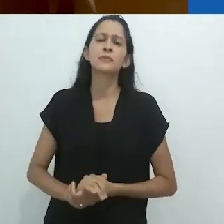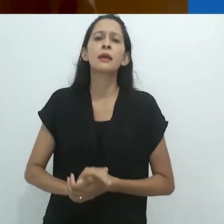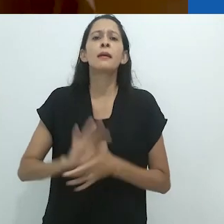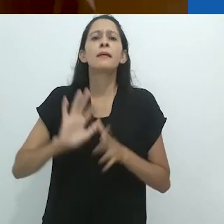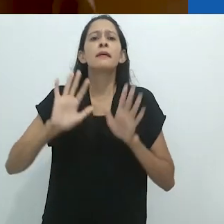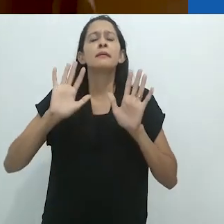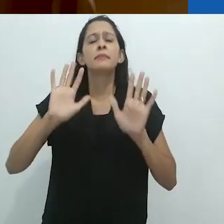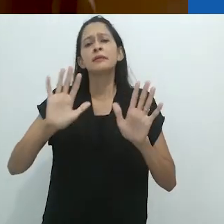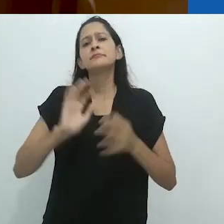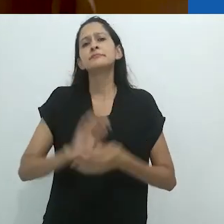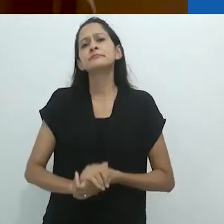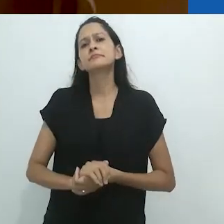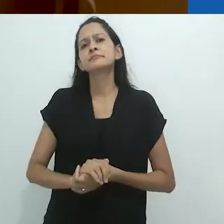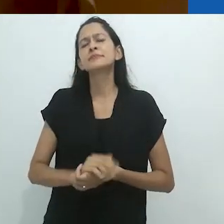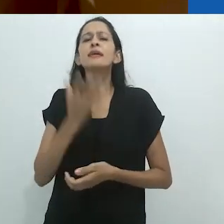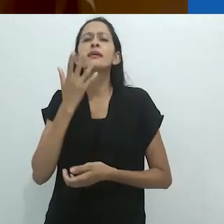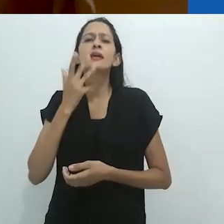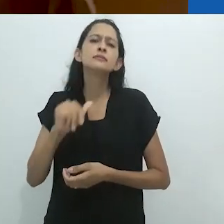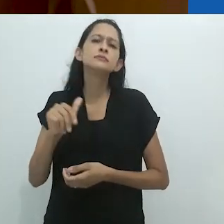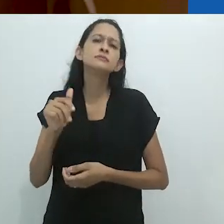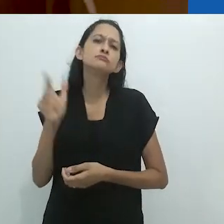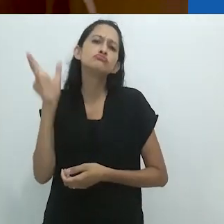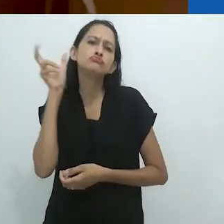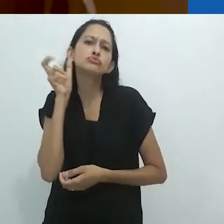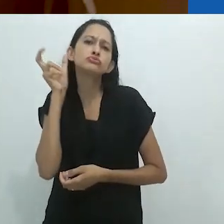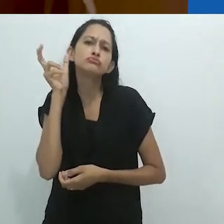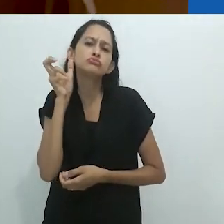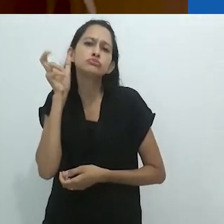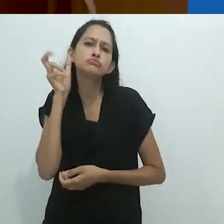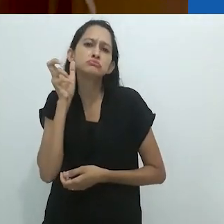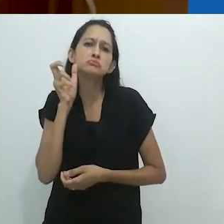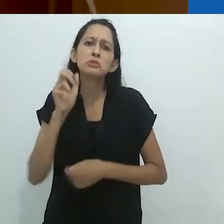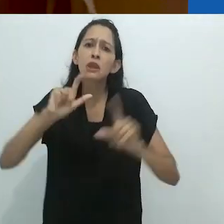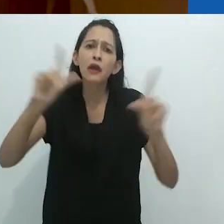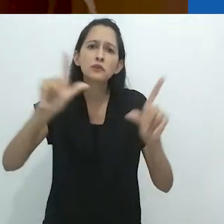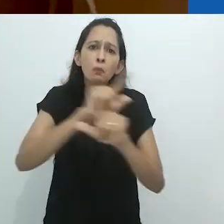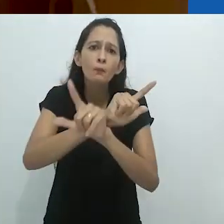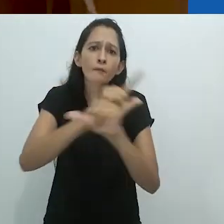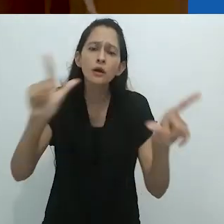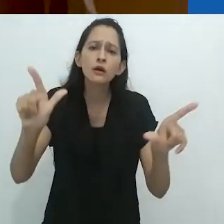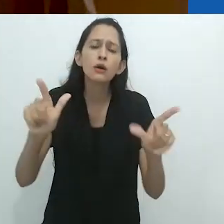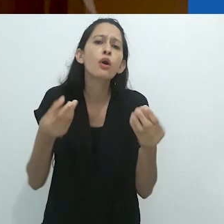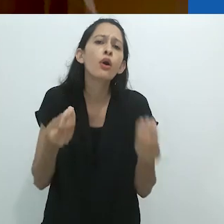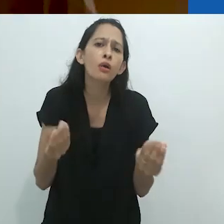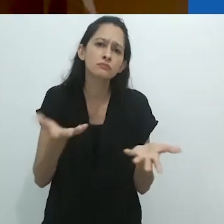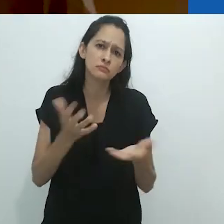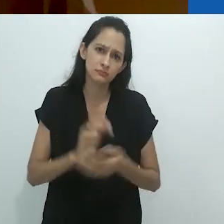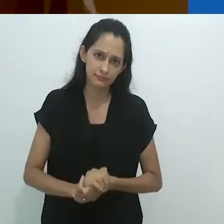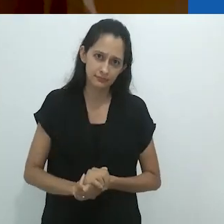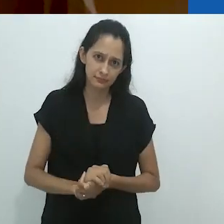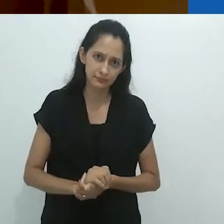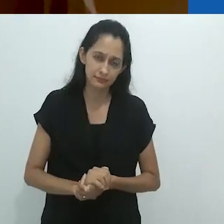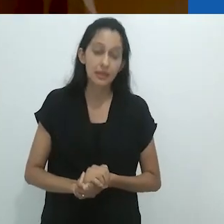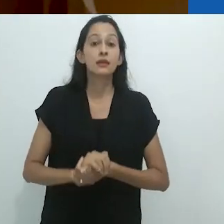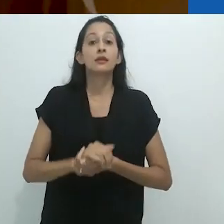Mas o que dizer de crianças ouvindo histórias pelo radio em um mundo sem TV?